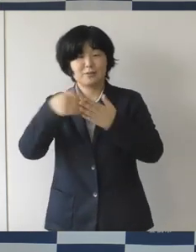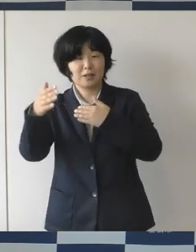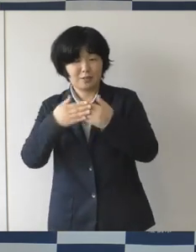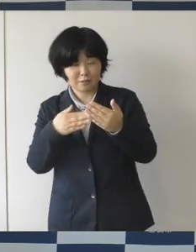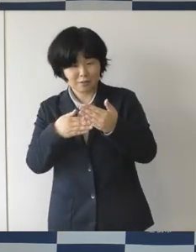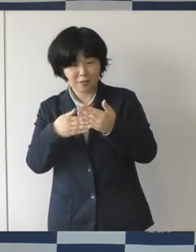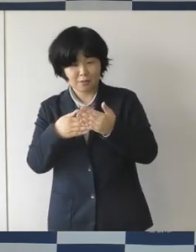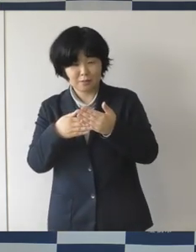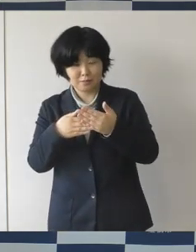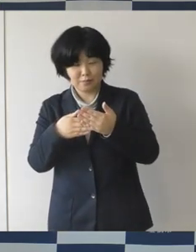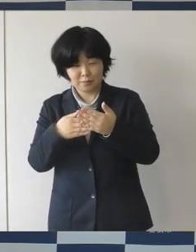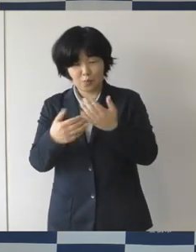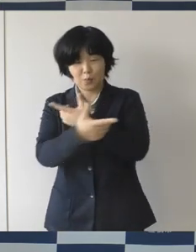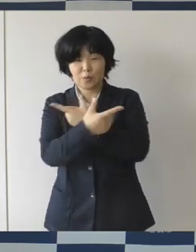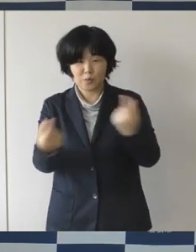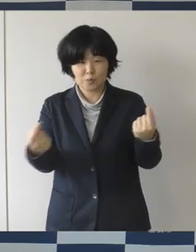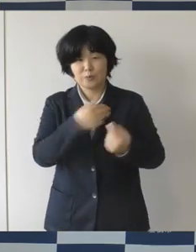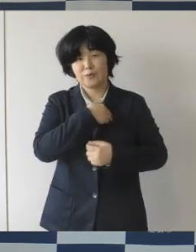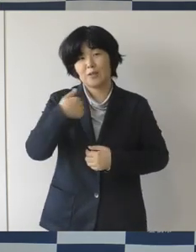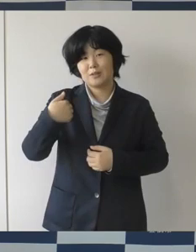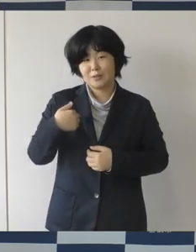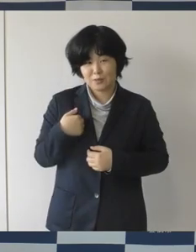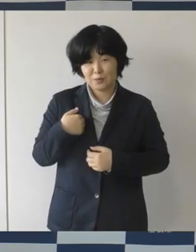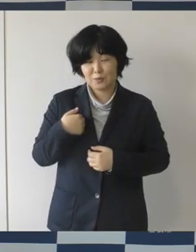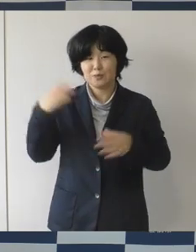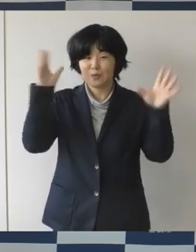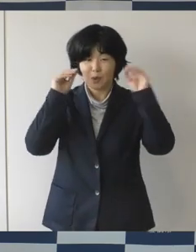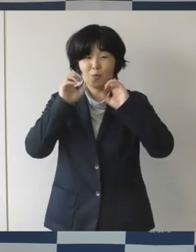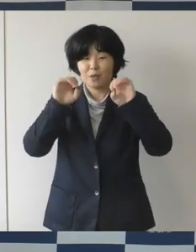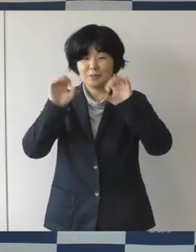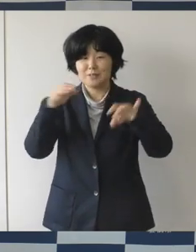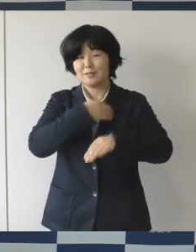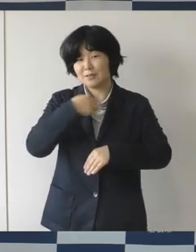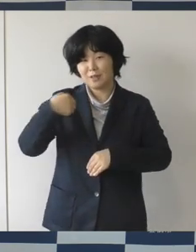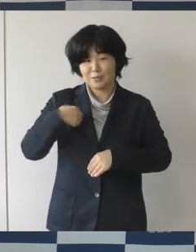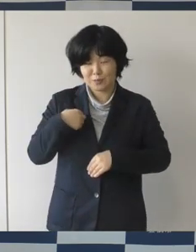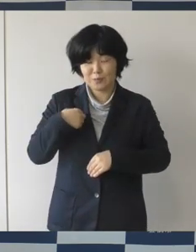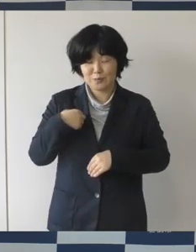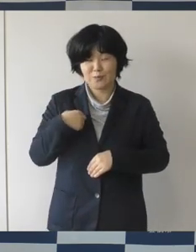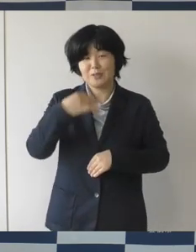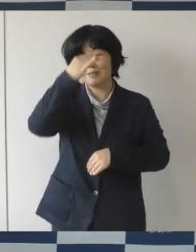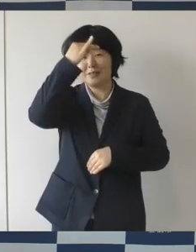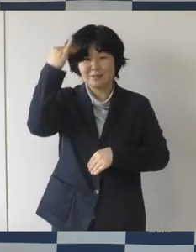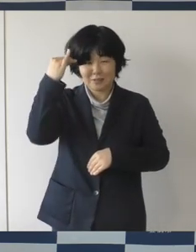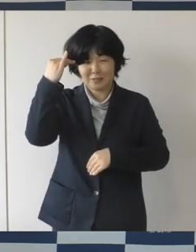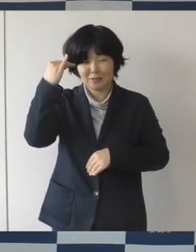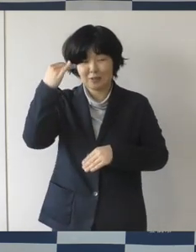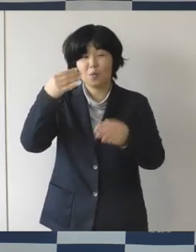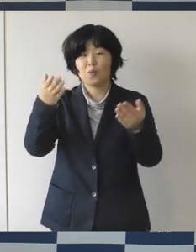そんなものを共有、発信する知と交流の創造拠点を目指しております。